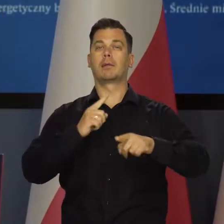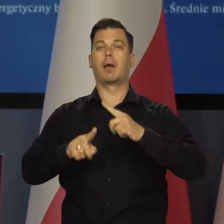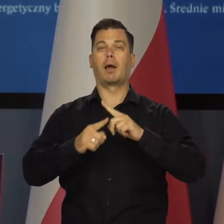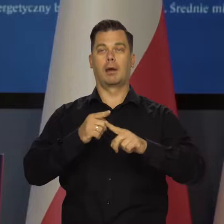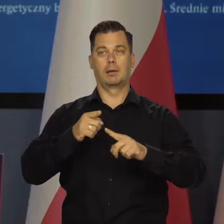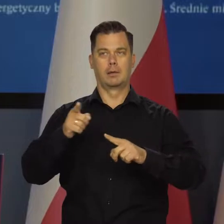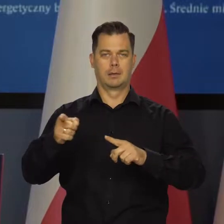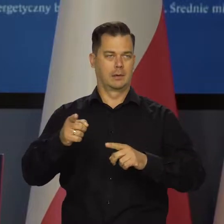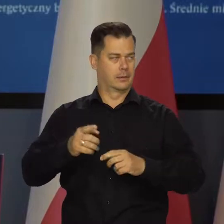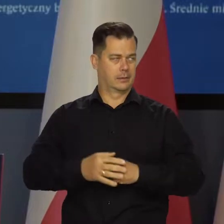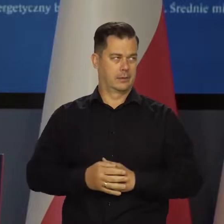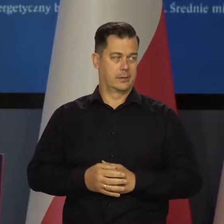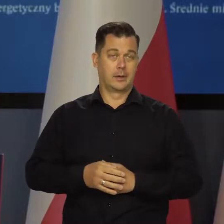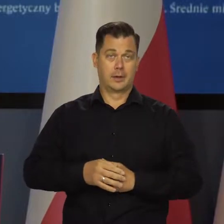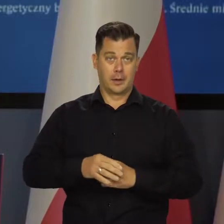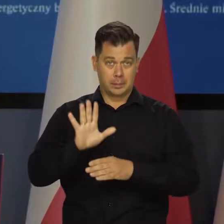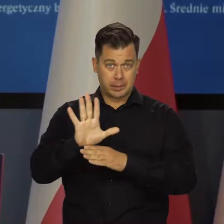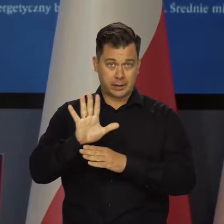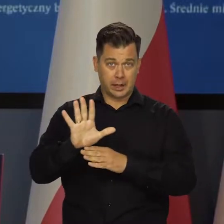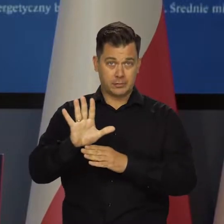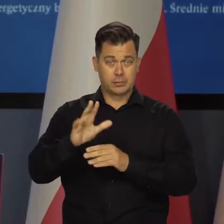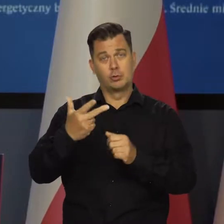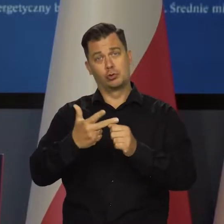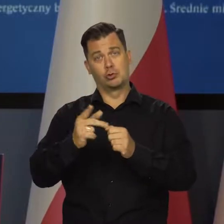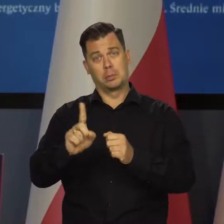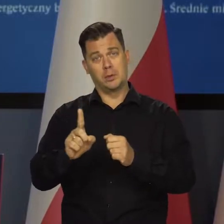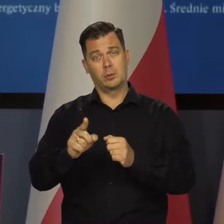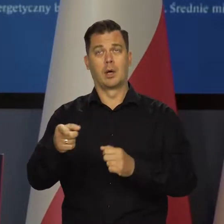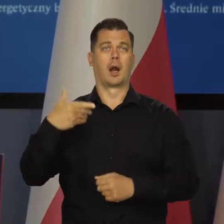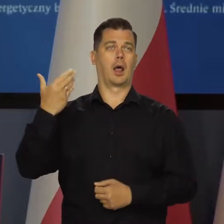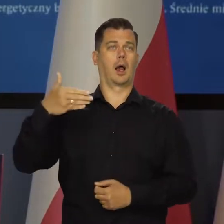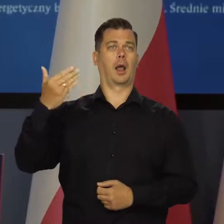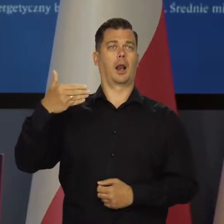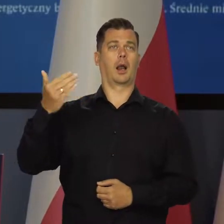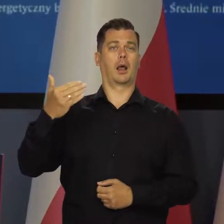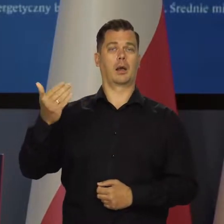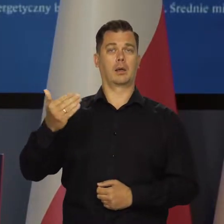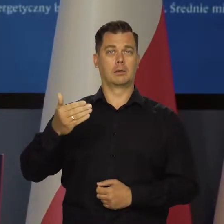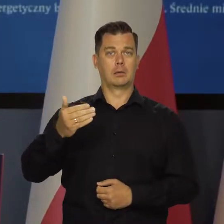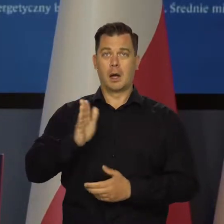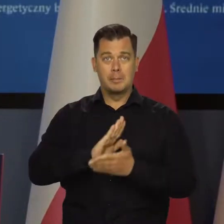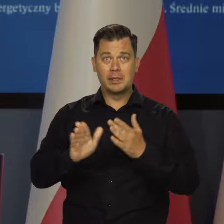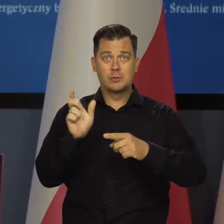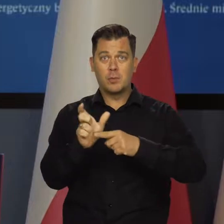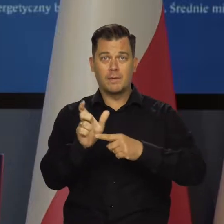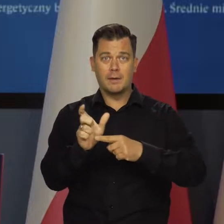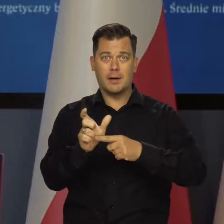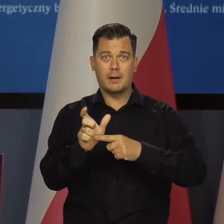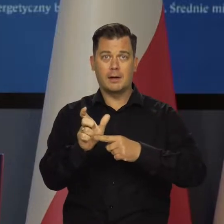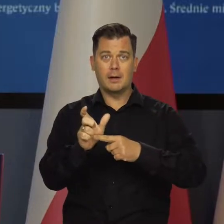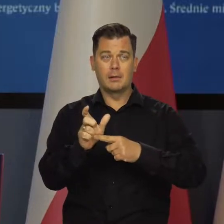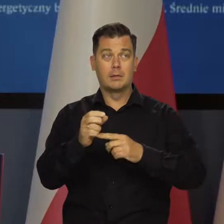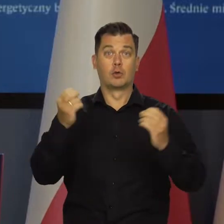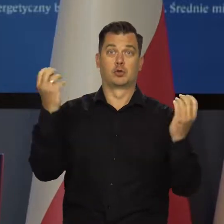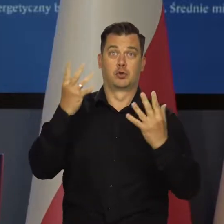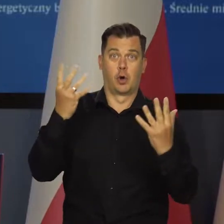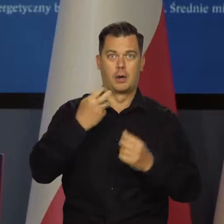którzy pożal się Boże, potrafią 15 minut, pół godziny potrafią mówić o inflacji, nie używając w ogóle słowa szok energetyczny